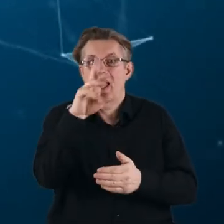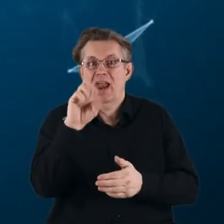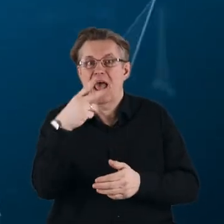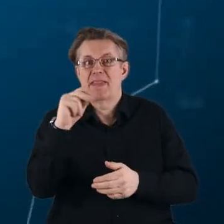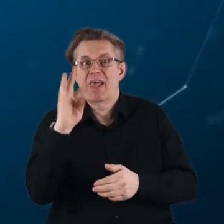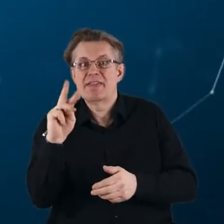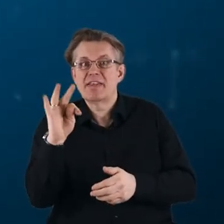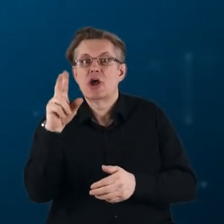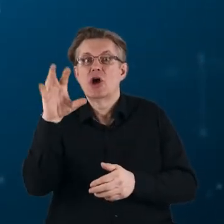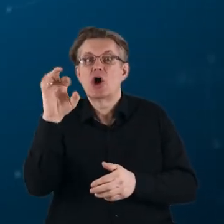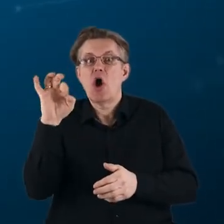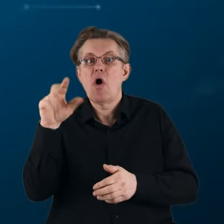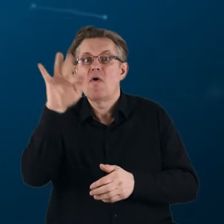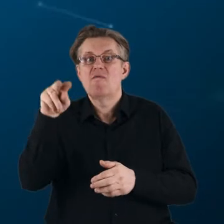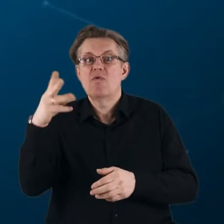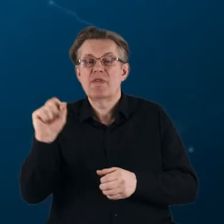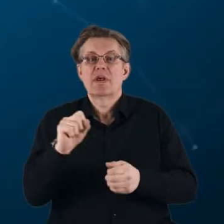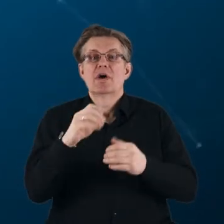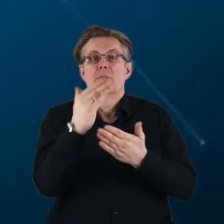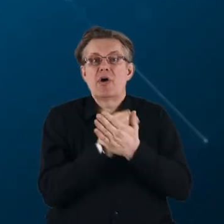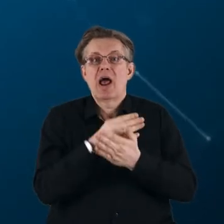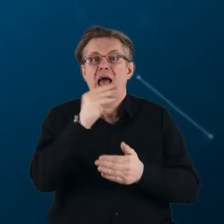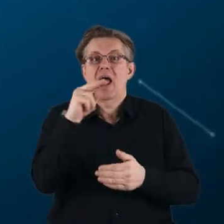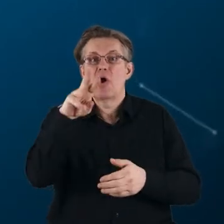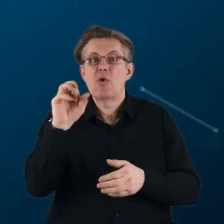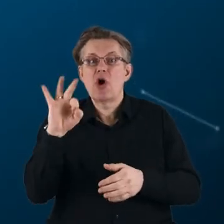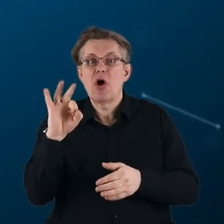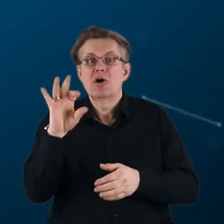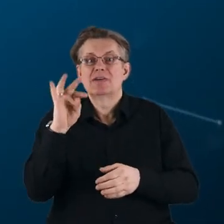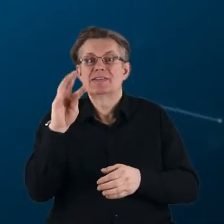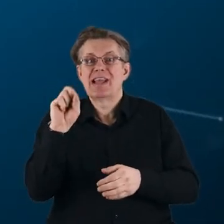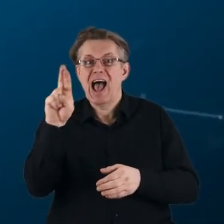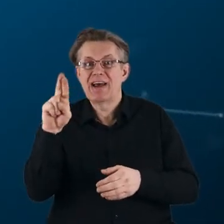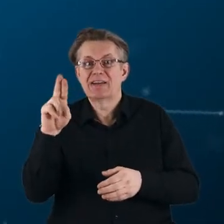programy takie jak: Eurostars-2, BONUS, czy Wspólne Przedsięwzięcia Technologiczne.